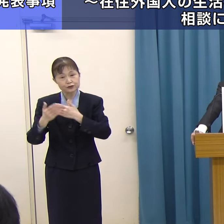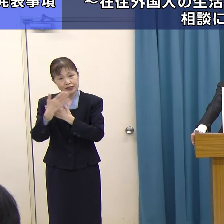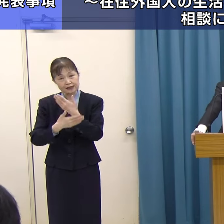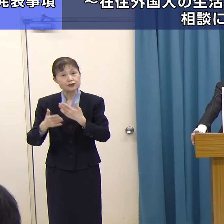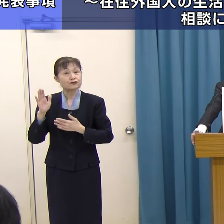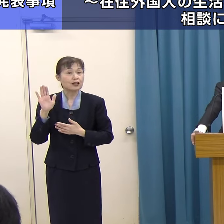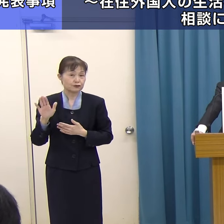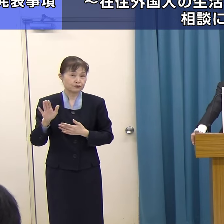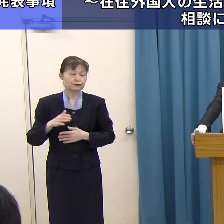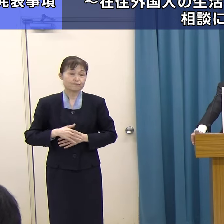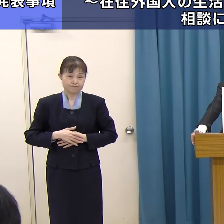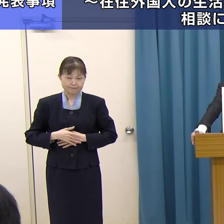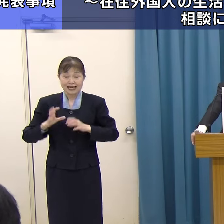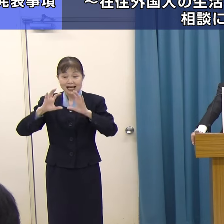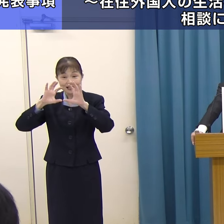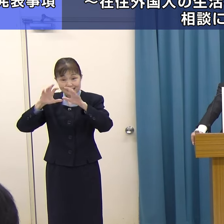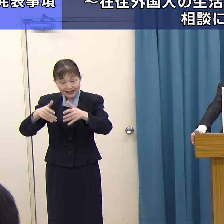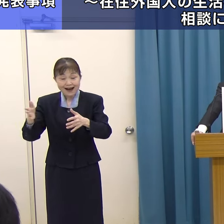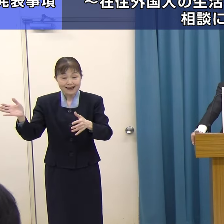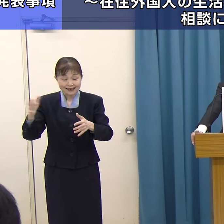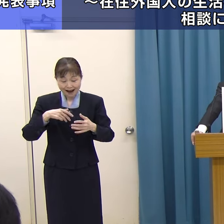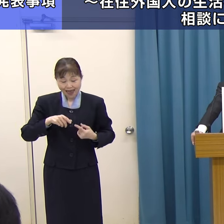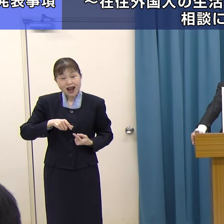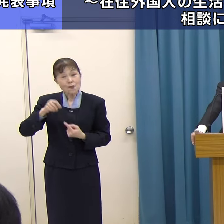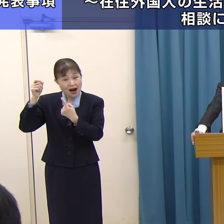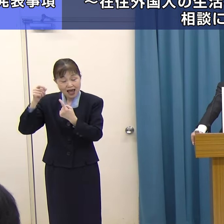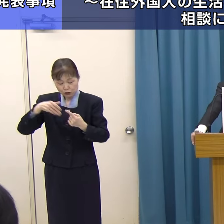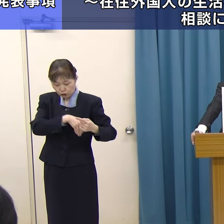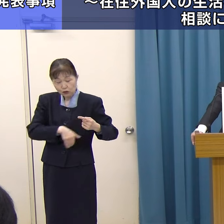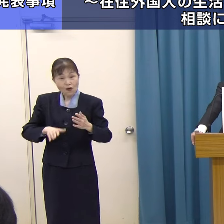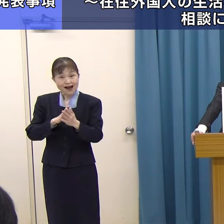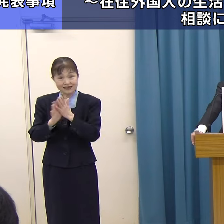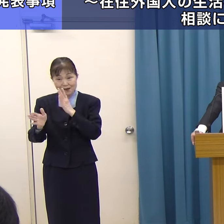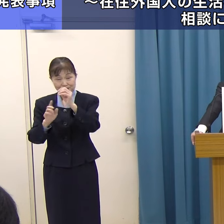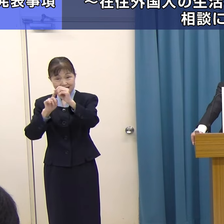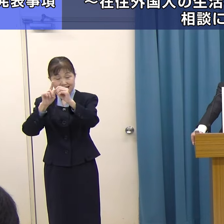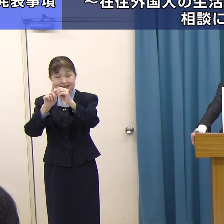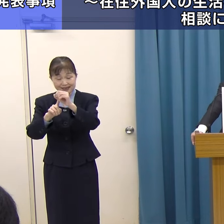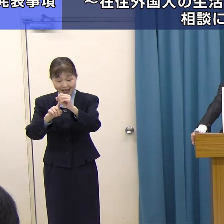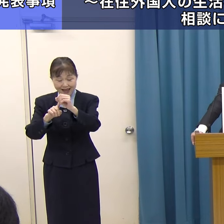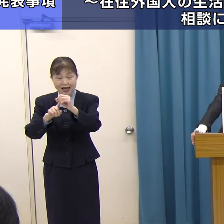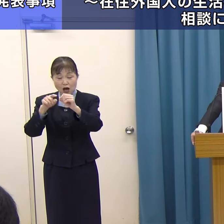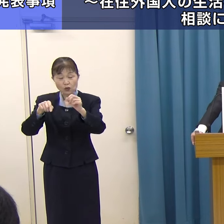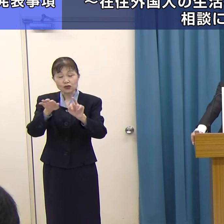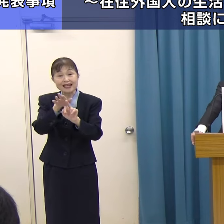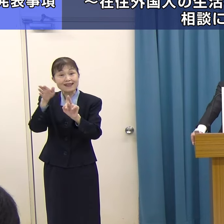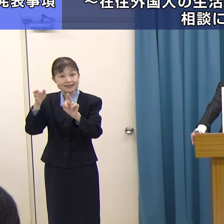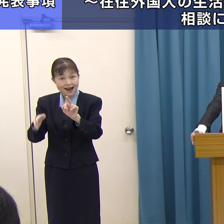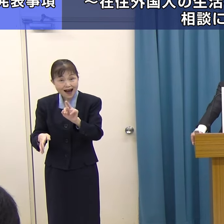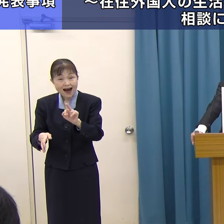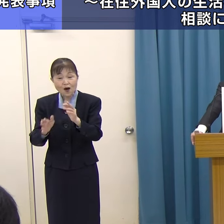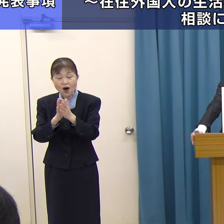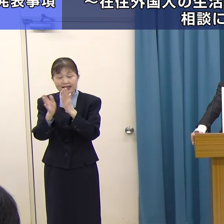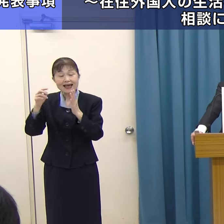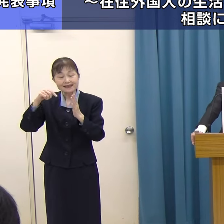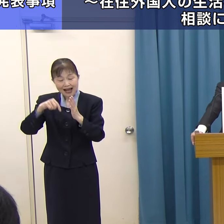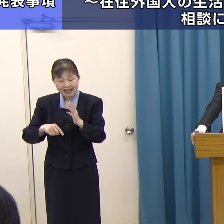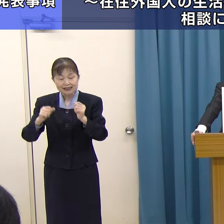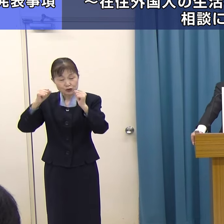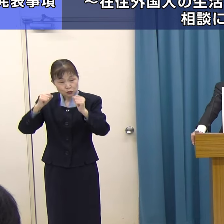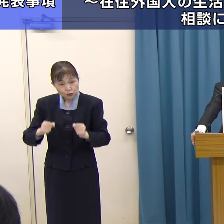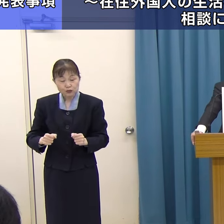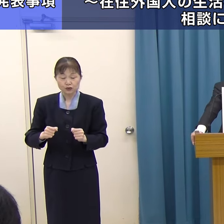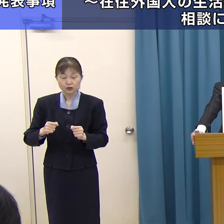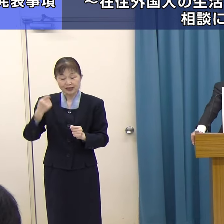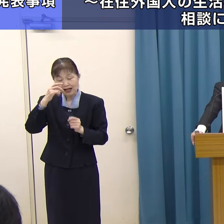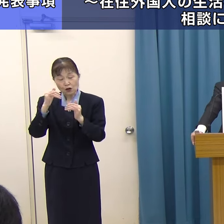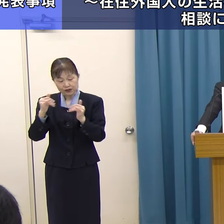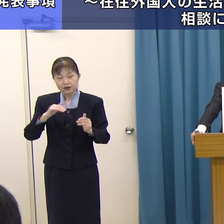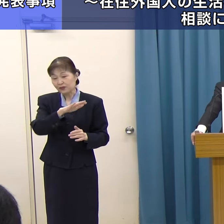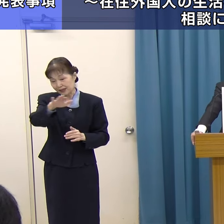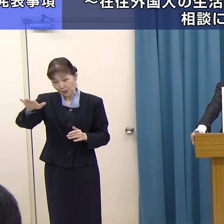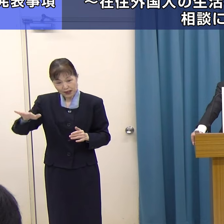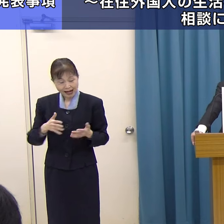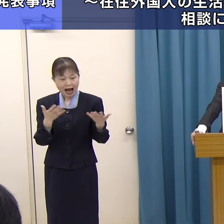世界から選ばれる福岡県を目指して、この「FUKUOKA IS OPENセンター」を県内に住む外国人の皆様が働く、学ぶ、